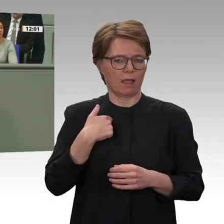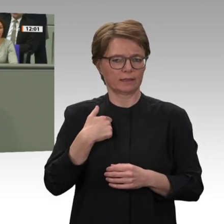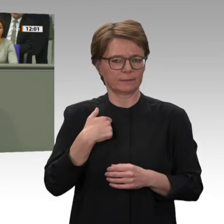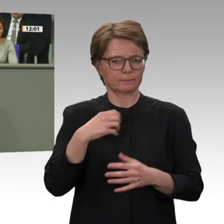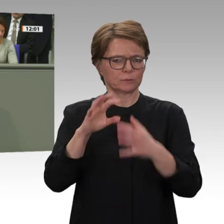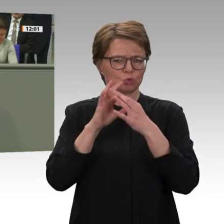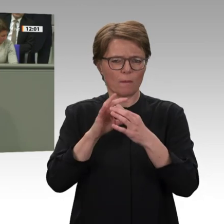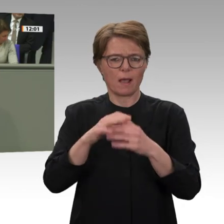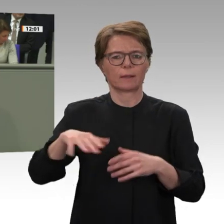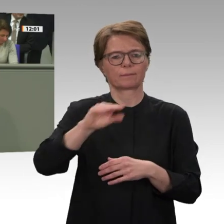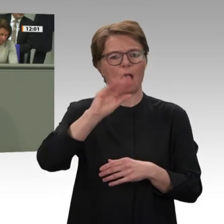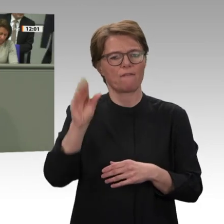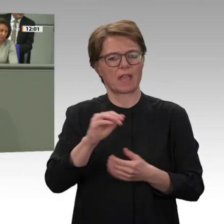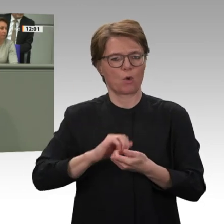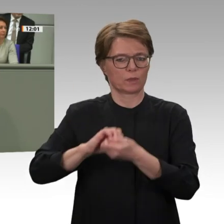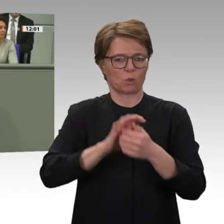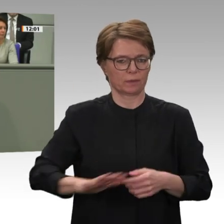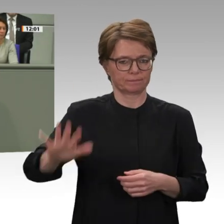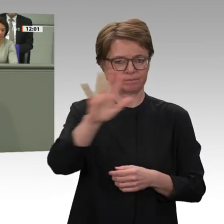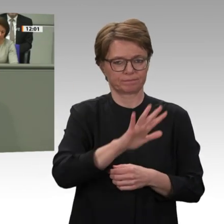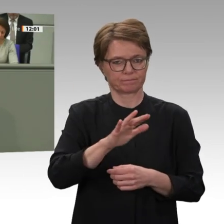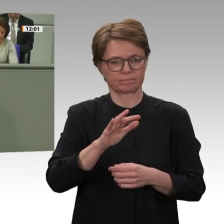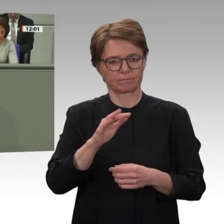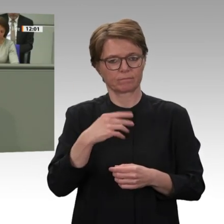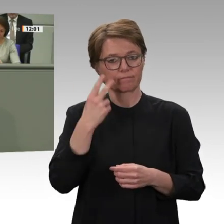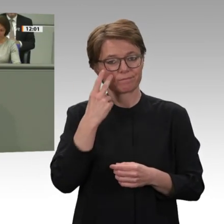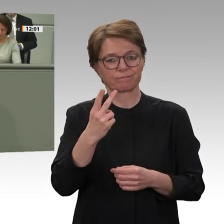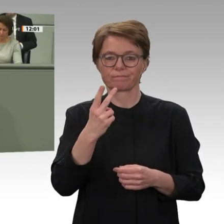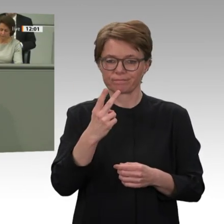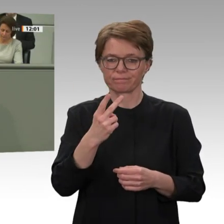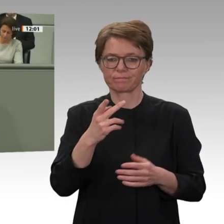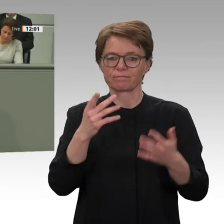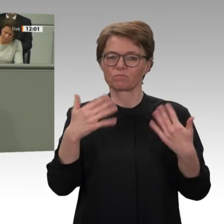wir auch die Mandatsverlängerung für den Einsatz der Bundeswehr, so wie wir den Einsatz